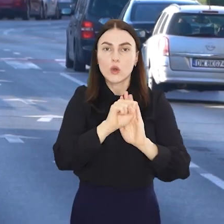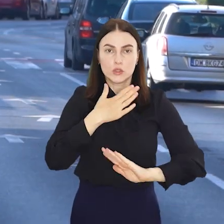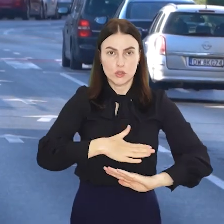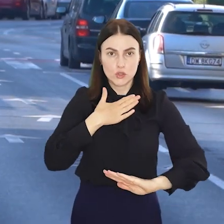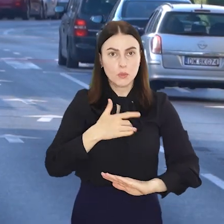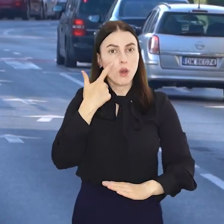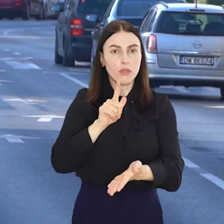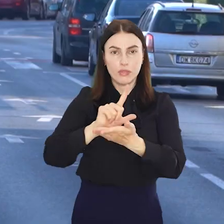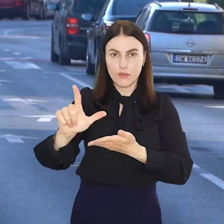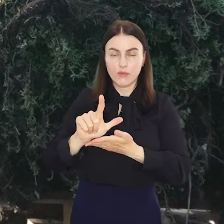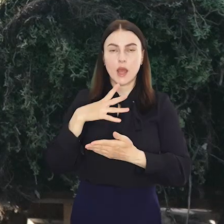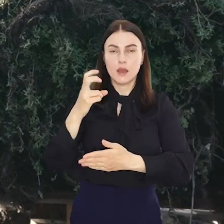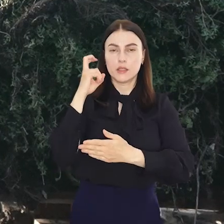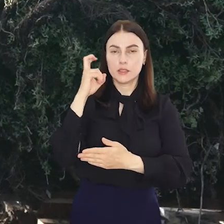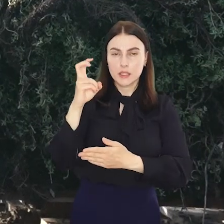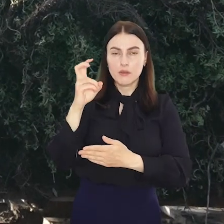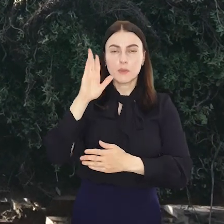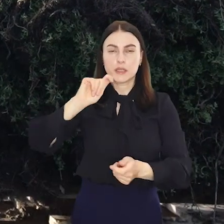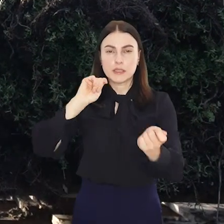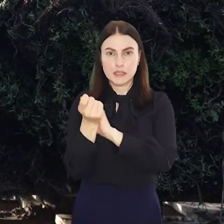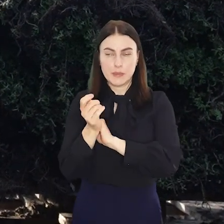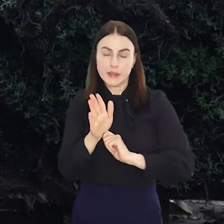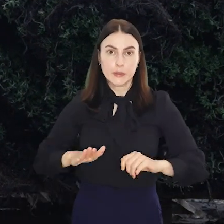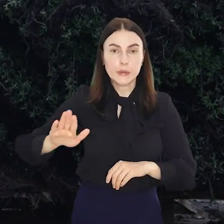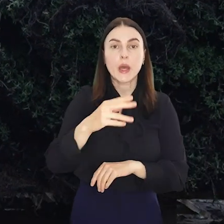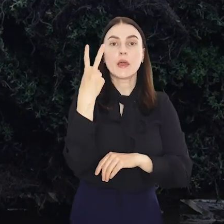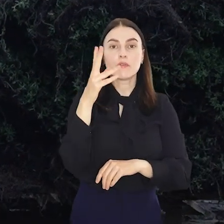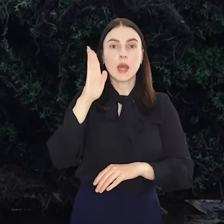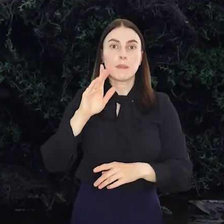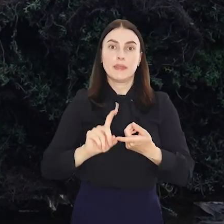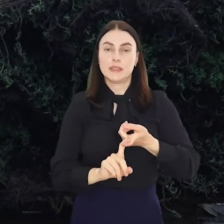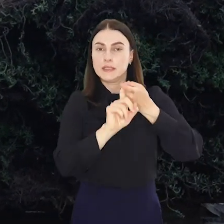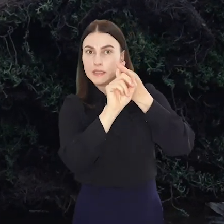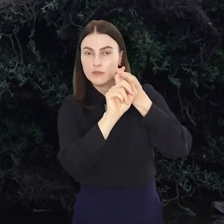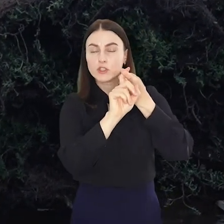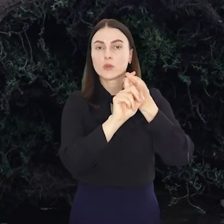Od soboty aż 12 linii tramwajowych zmieni trasy, a dwie zostaną zawieszone.